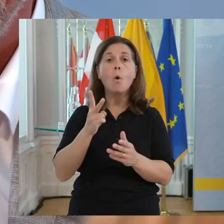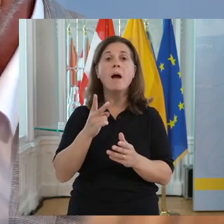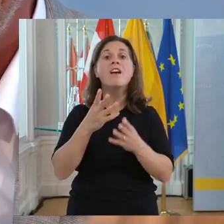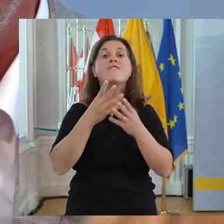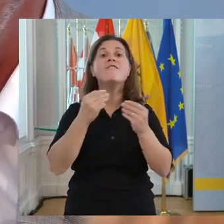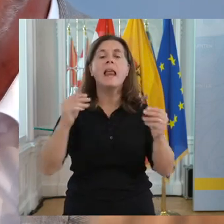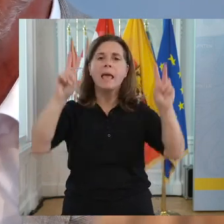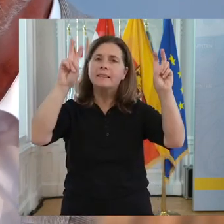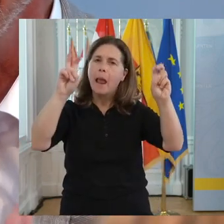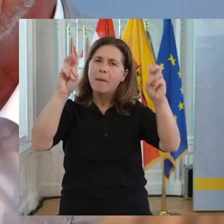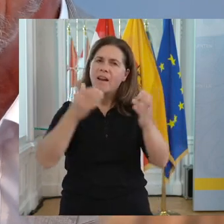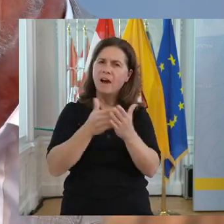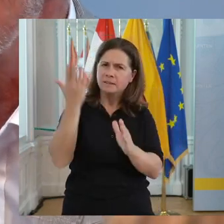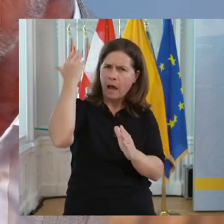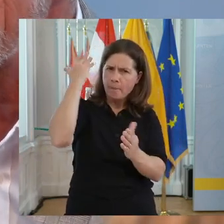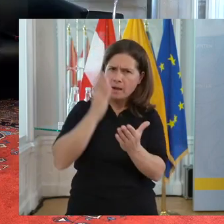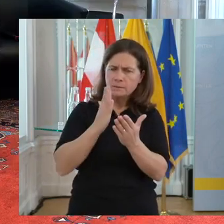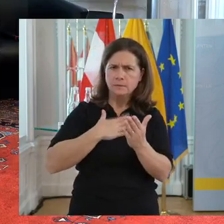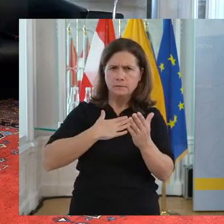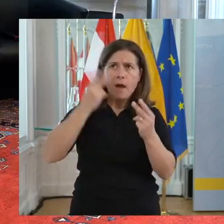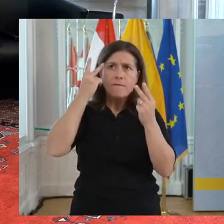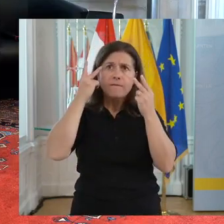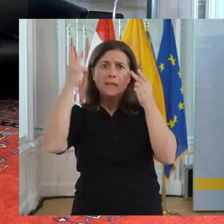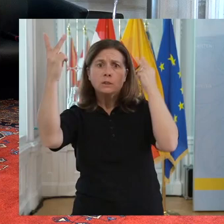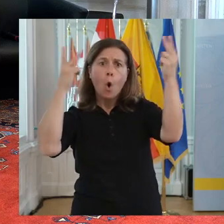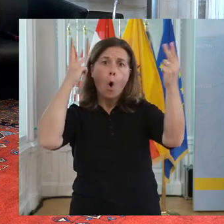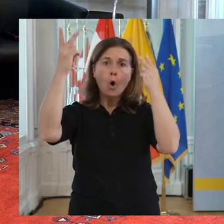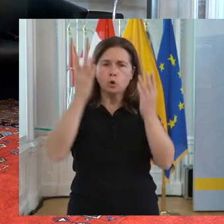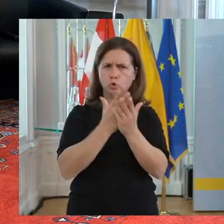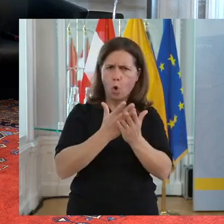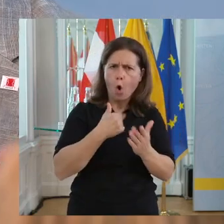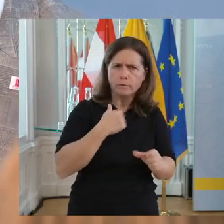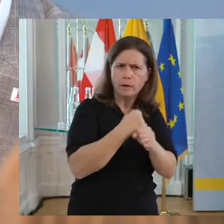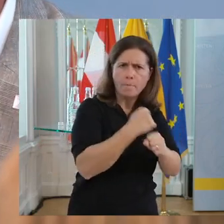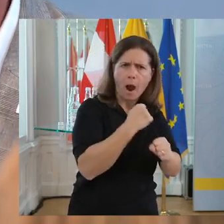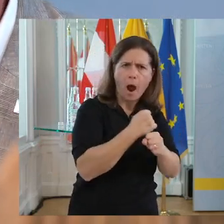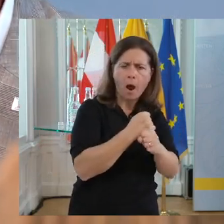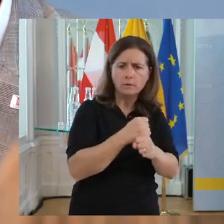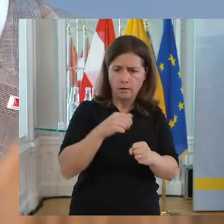Das ist die Vorgabe. In diese Richtung muss es gehen, dass in jedem Kärntner Unternehmen, in jedem österreichischen Unternehmen